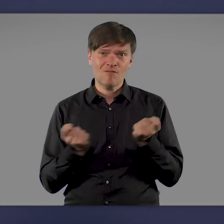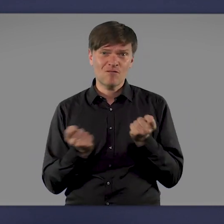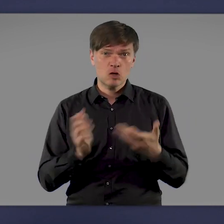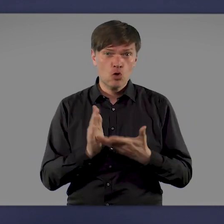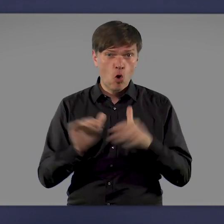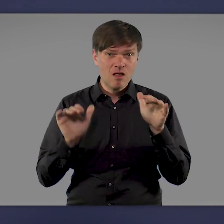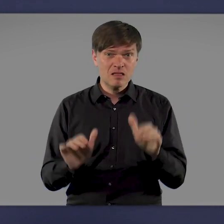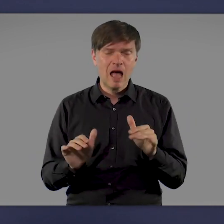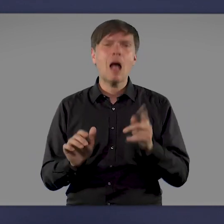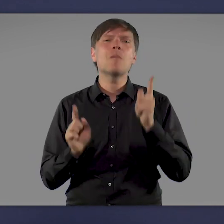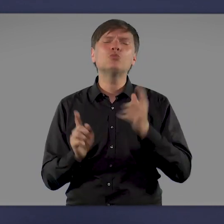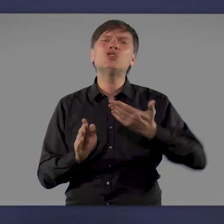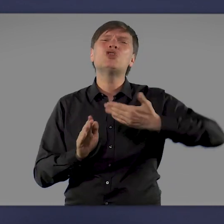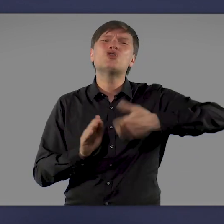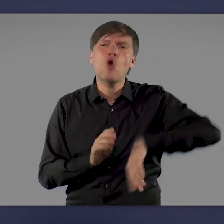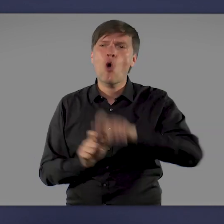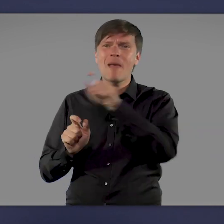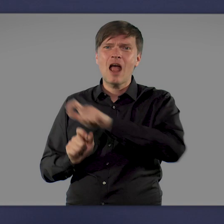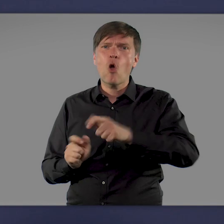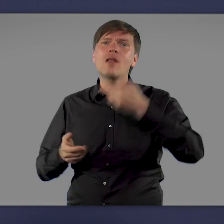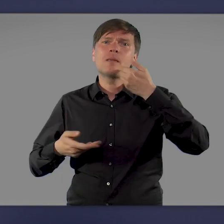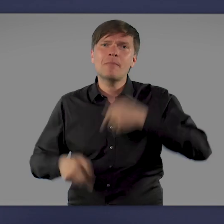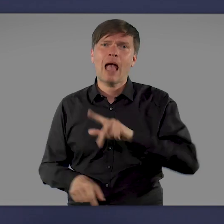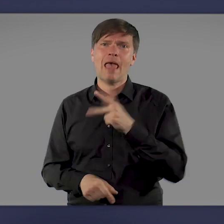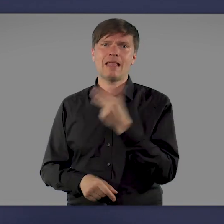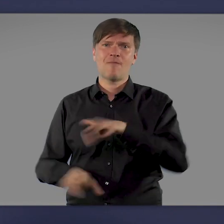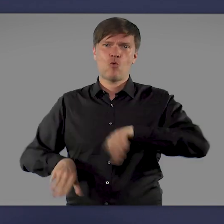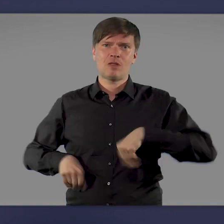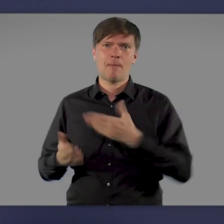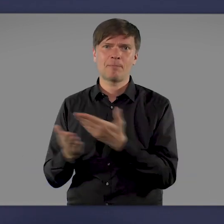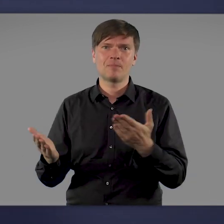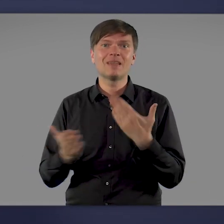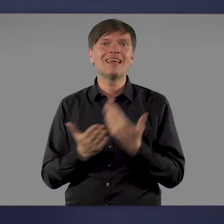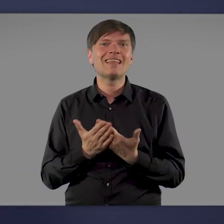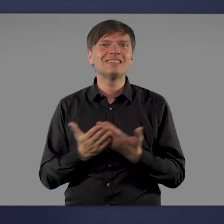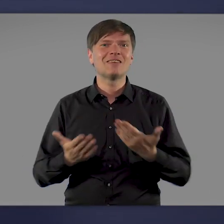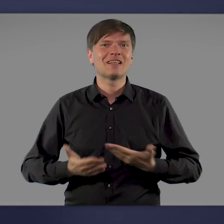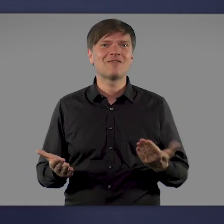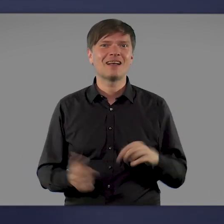müssen wir daher noch mehr Menschen überzeugen, sich impfen zu lassen. Deshalb ist die kommende Woche